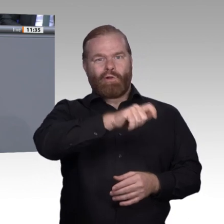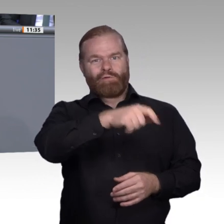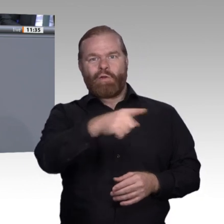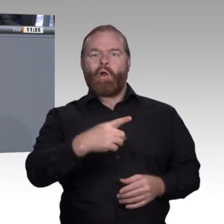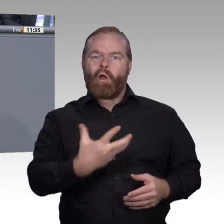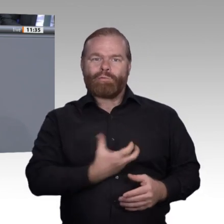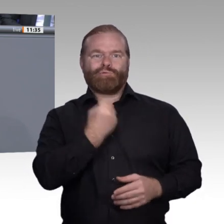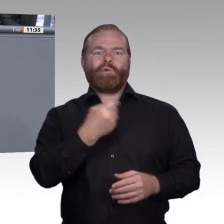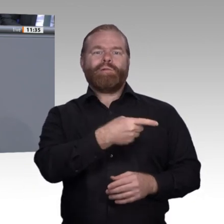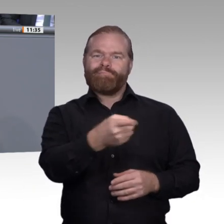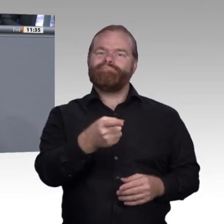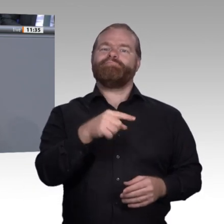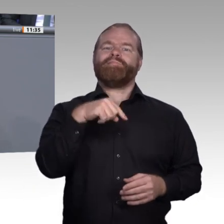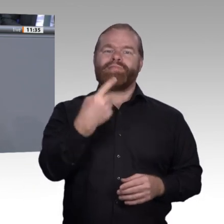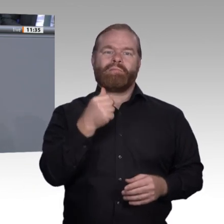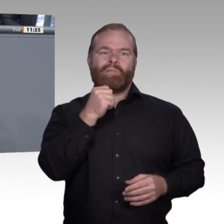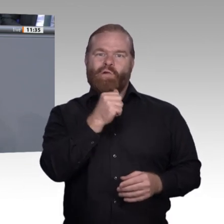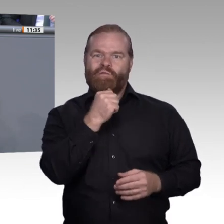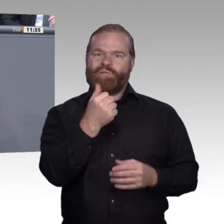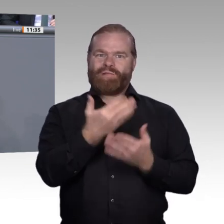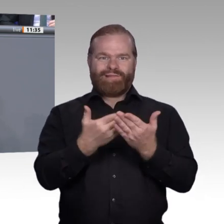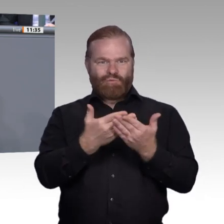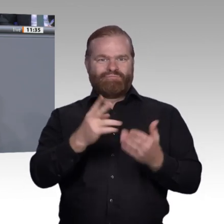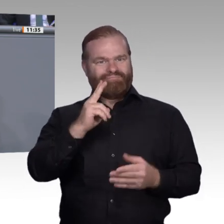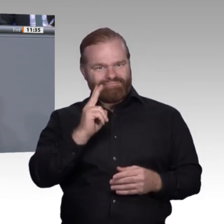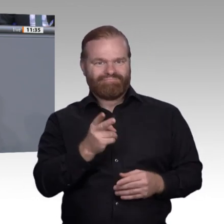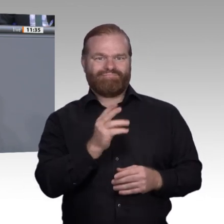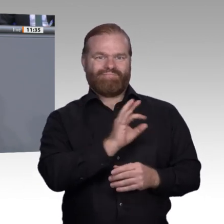selbst ausbilden. Insbesondere in drei Bereichen können wir diese Rahmenbedingungen, von